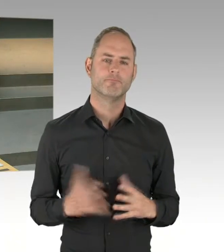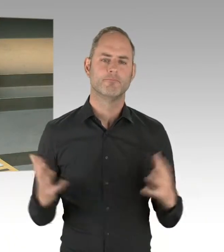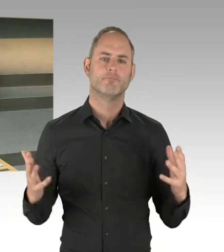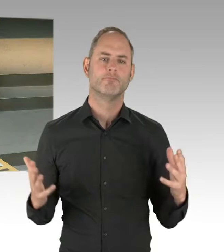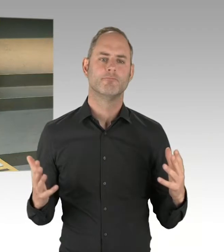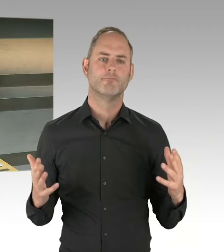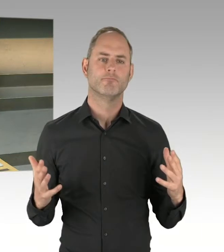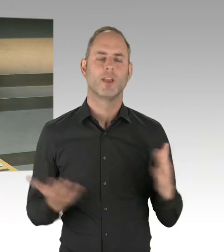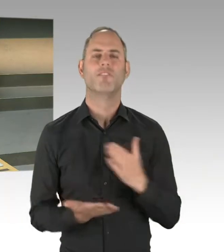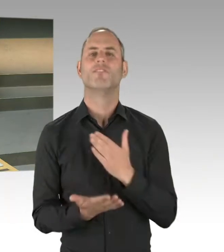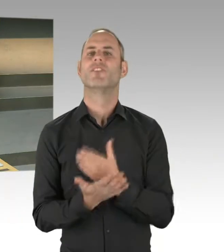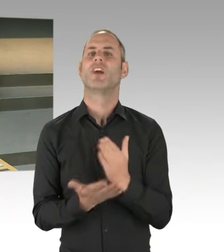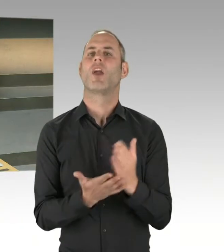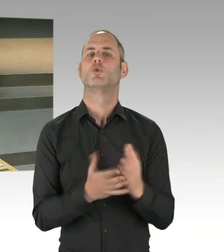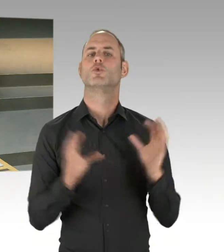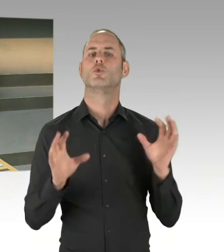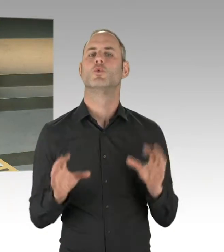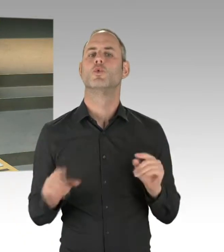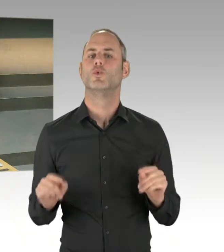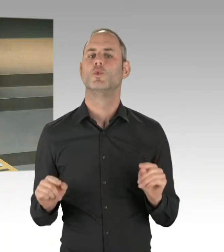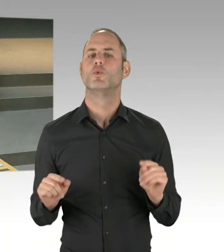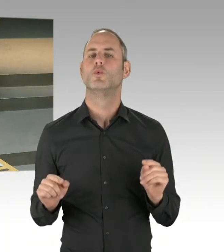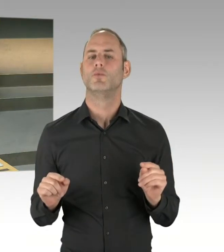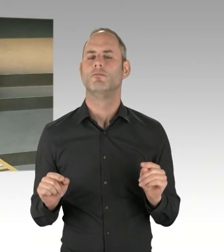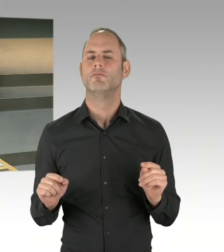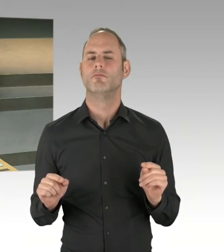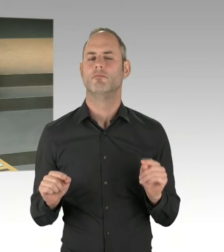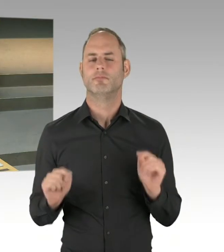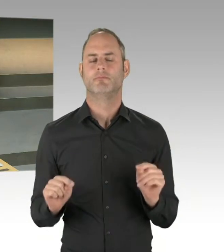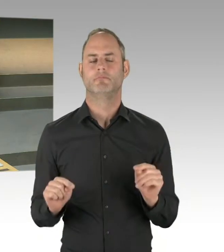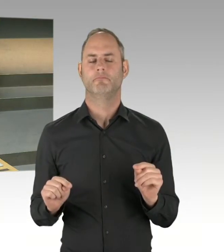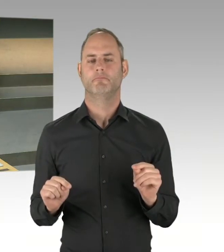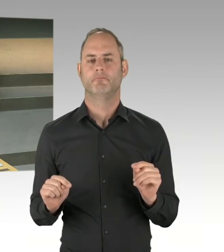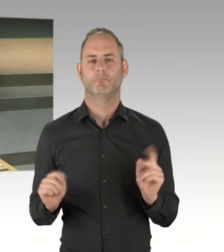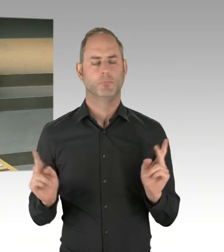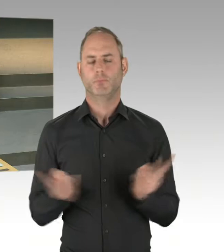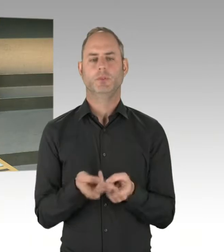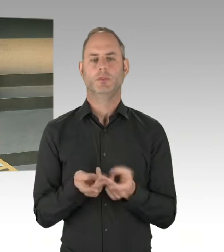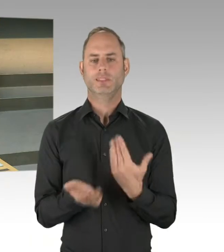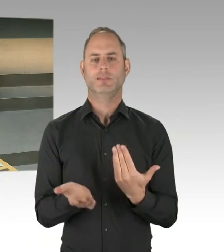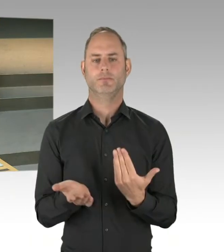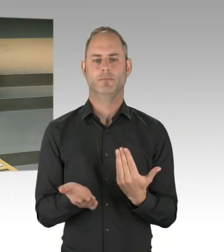und wo man sich dann aber auf diesen Weg auch verständigt hat. Wo die Bezirksbürgermeister auch gesagt haben,